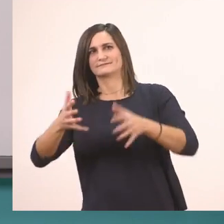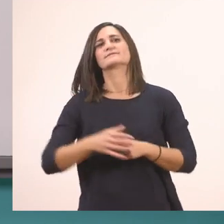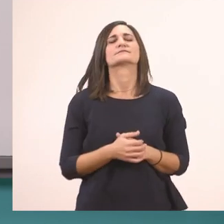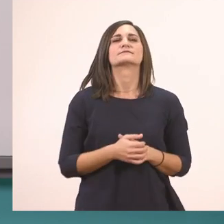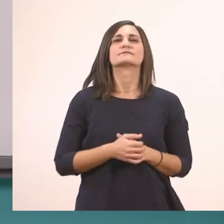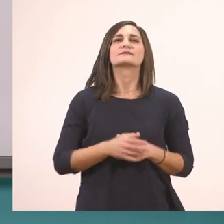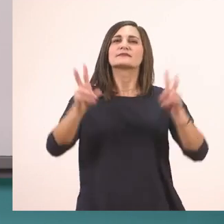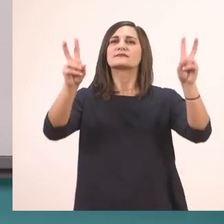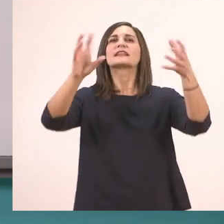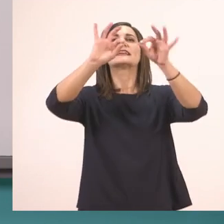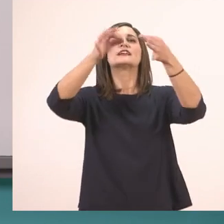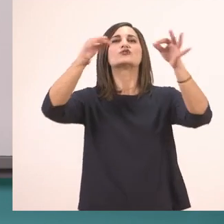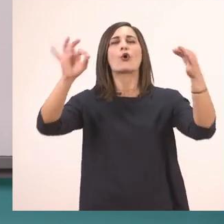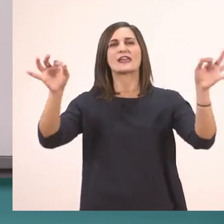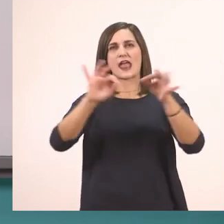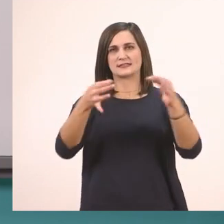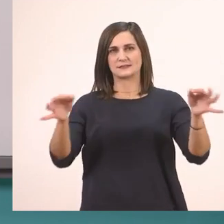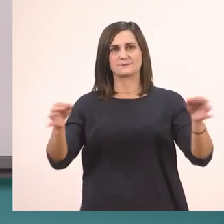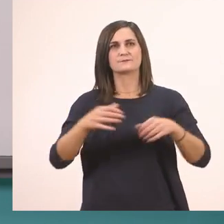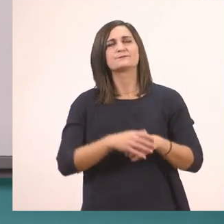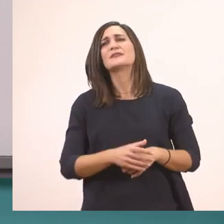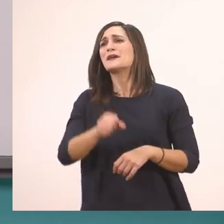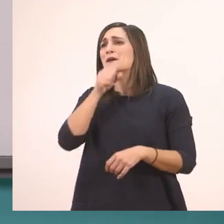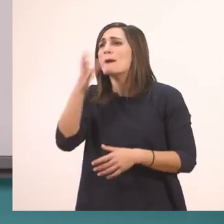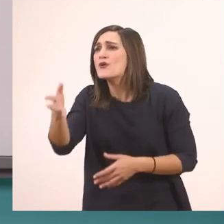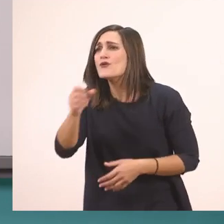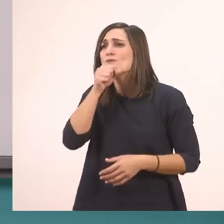Ιστορίες. Παππού, παππού!